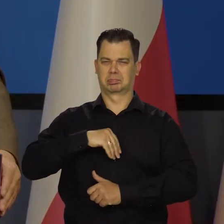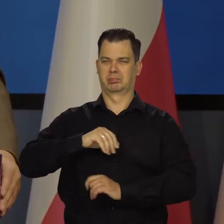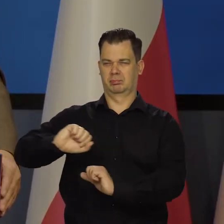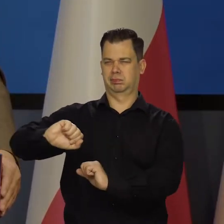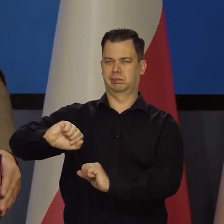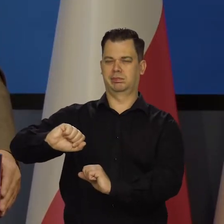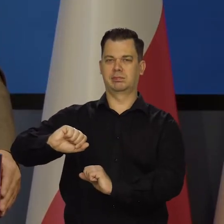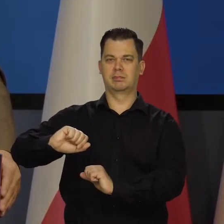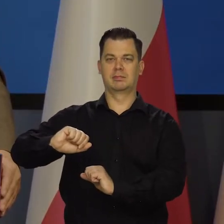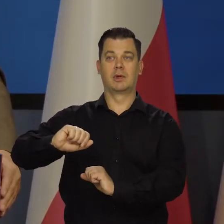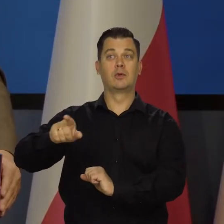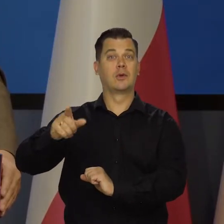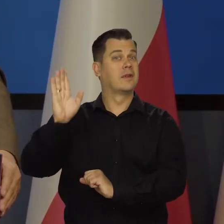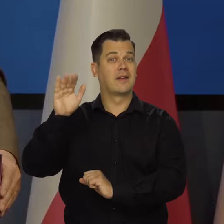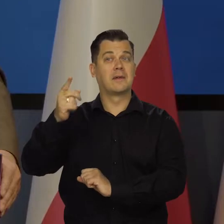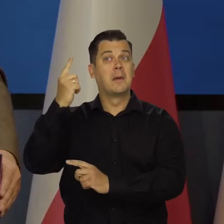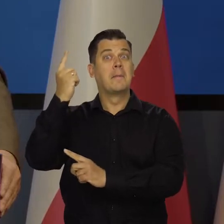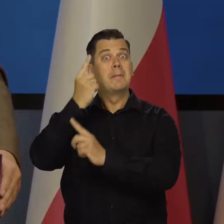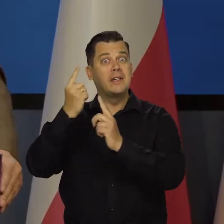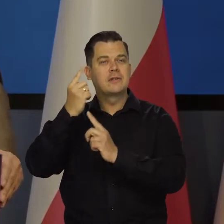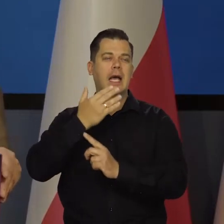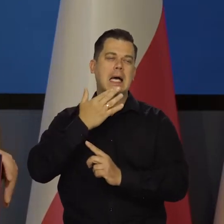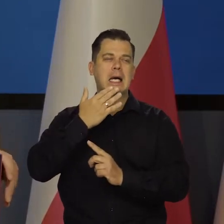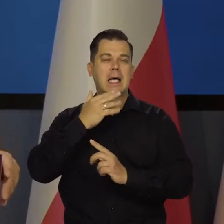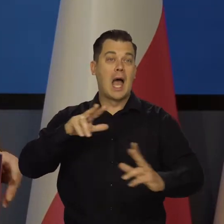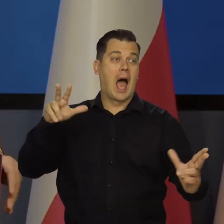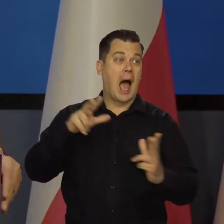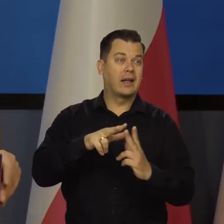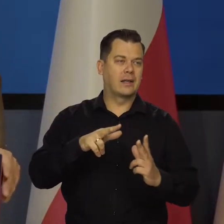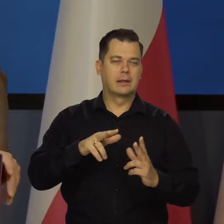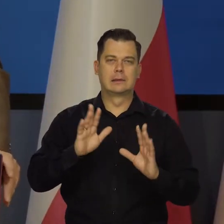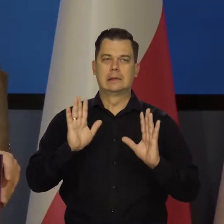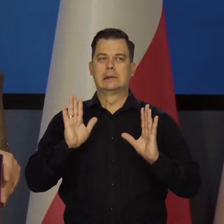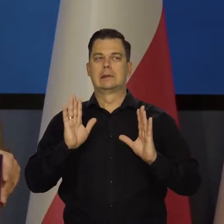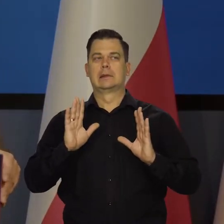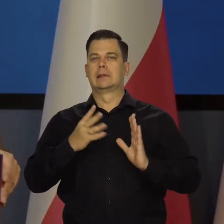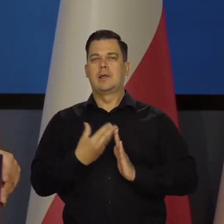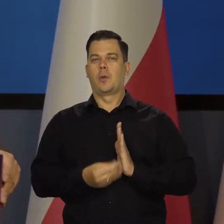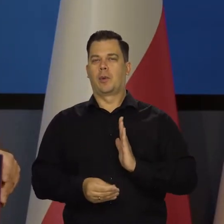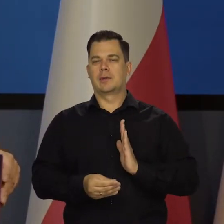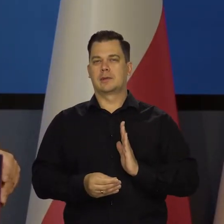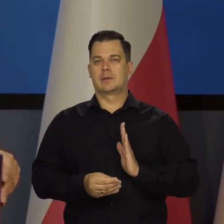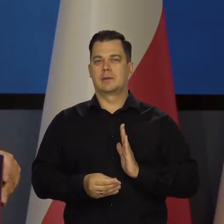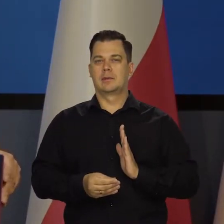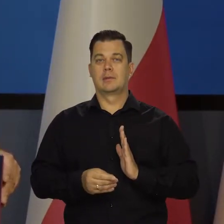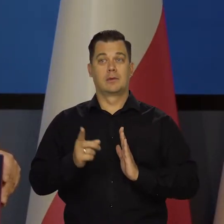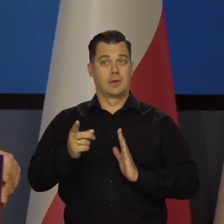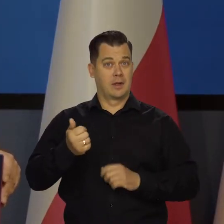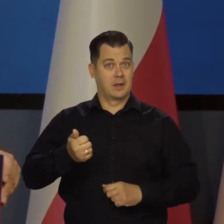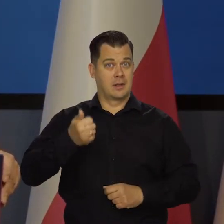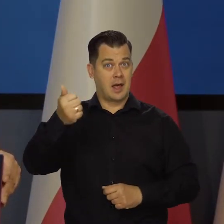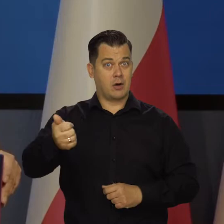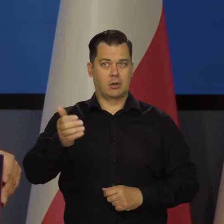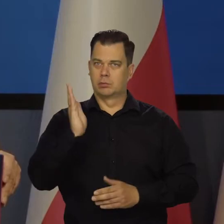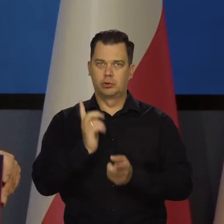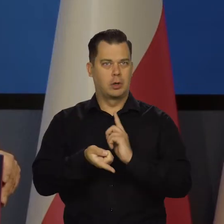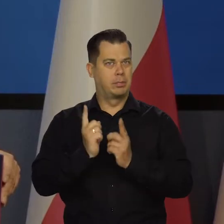Nie pozwolą na myślenie o tym, tak bym powiedział, może czterech, ale od przyszłego roku to będzie szybko narastać.